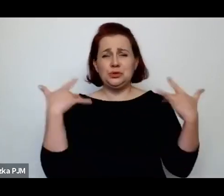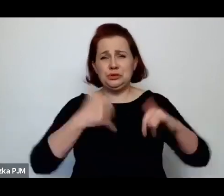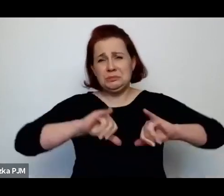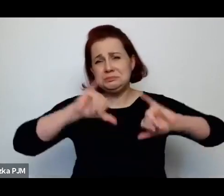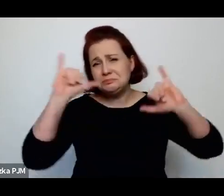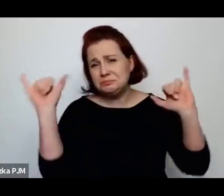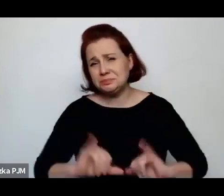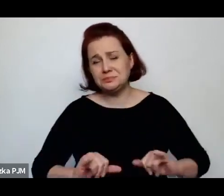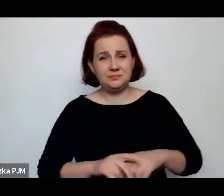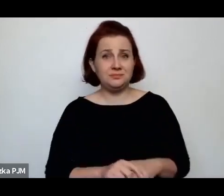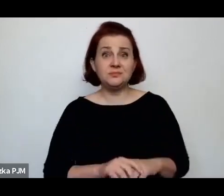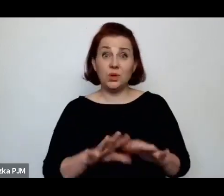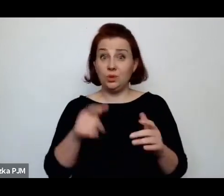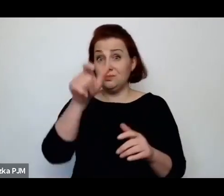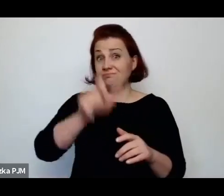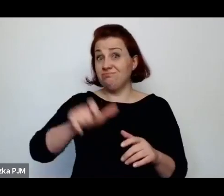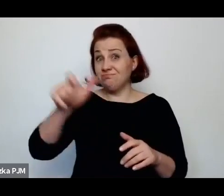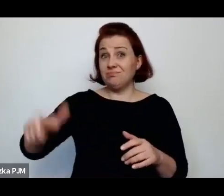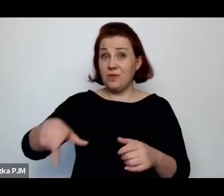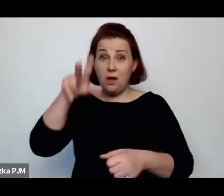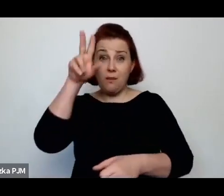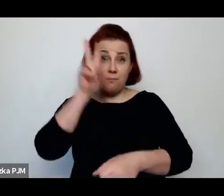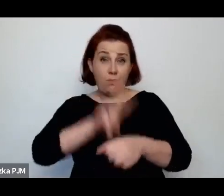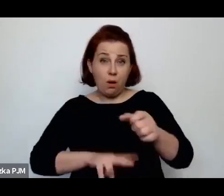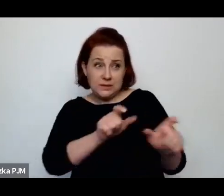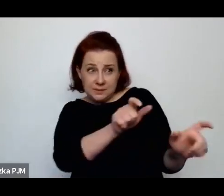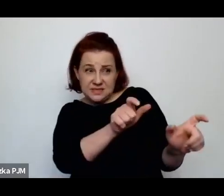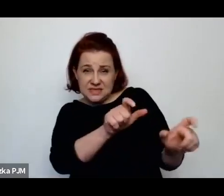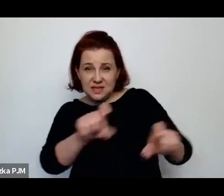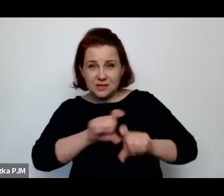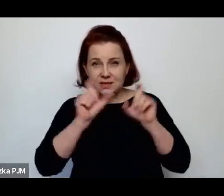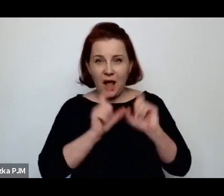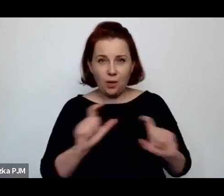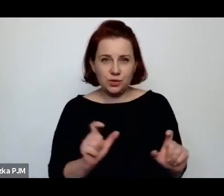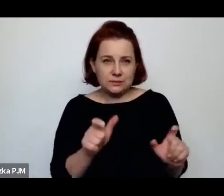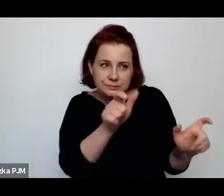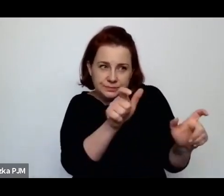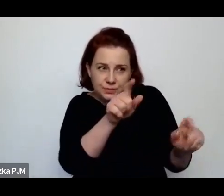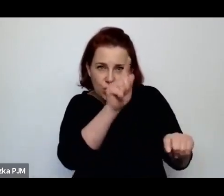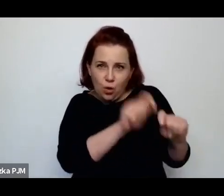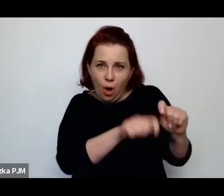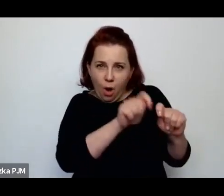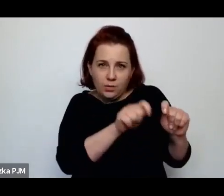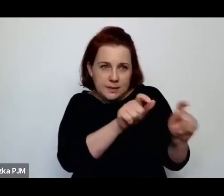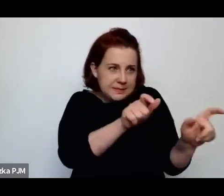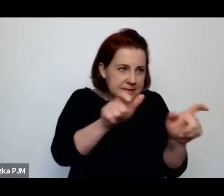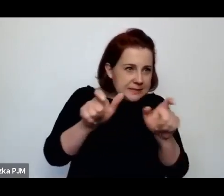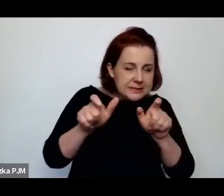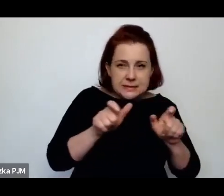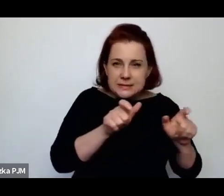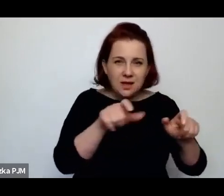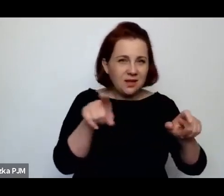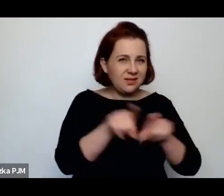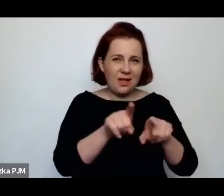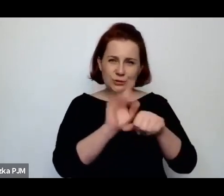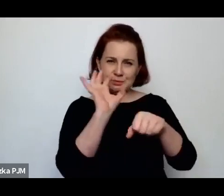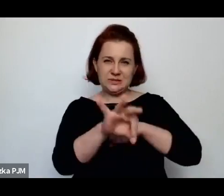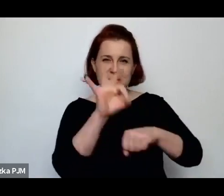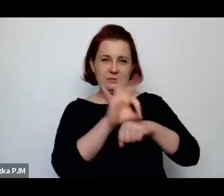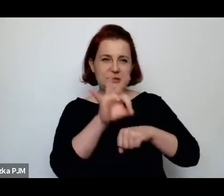ta policja, która czyha i która kontroluje i przemocą ładuje do tej budy